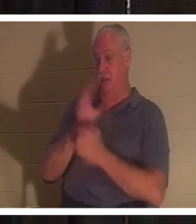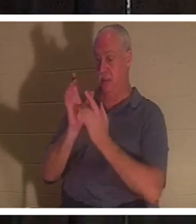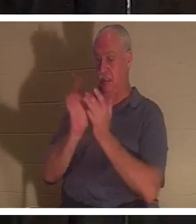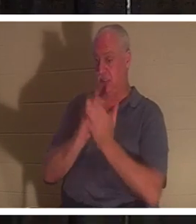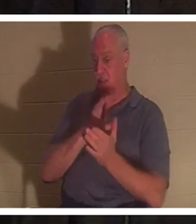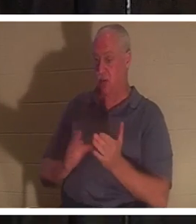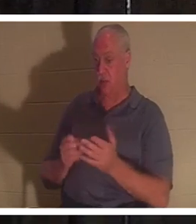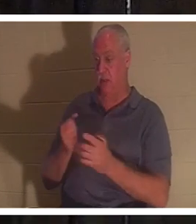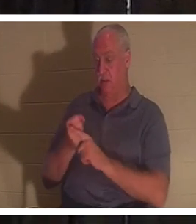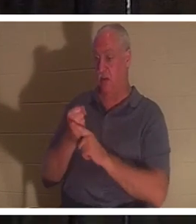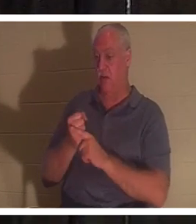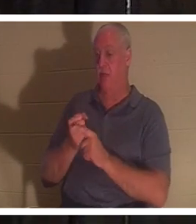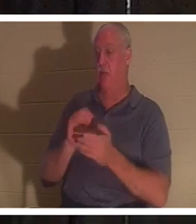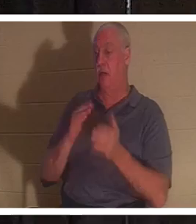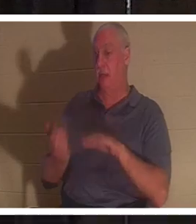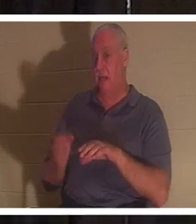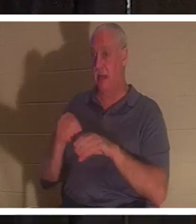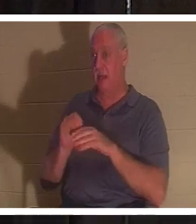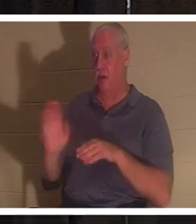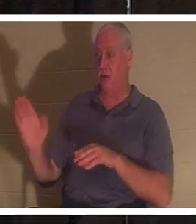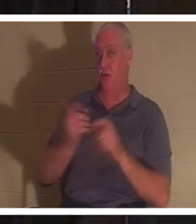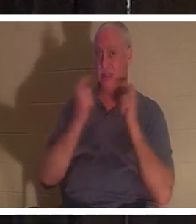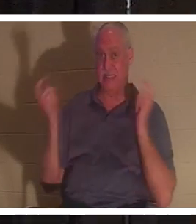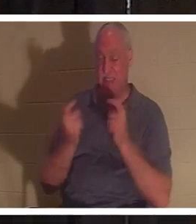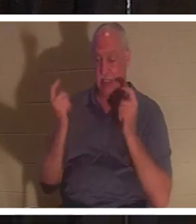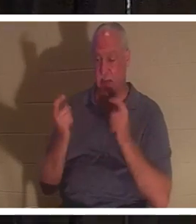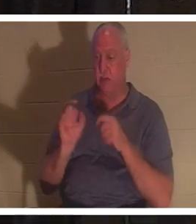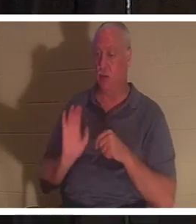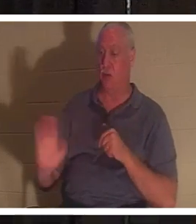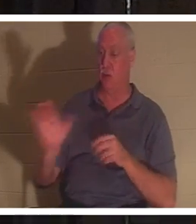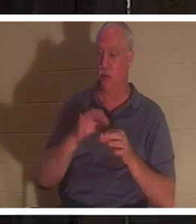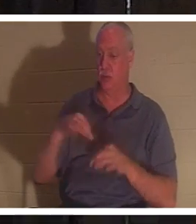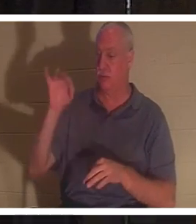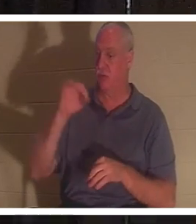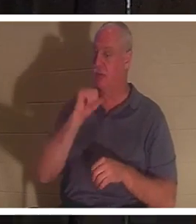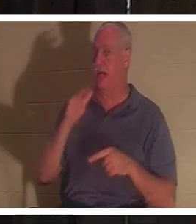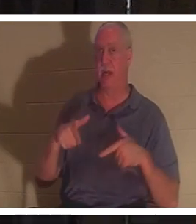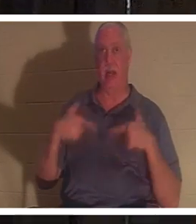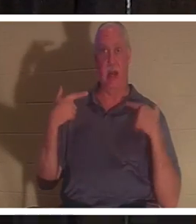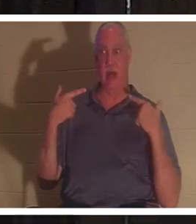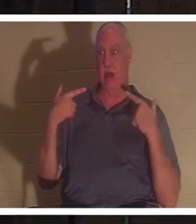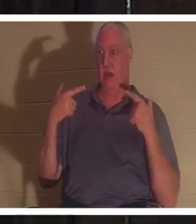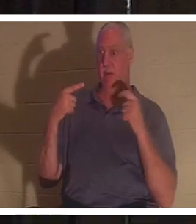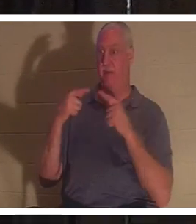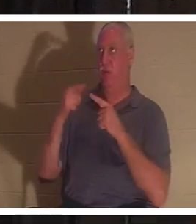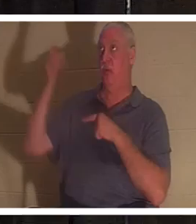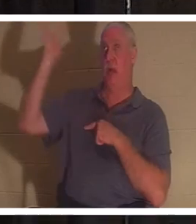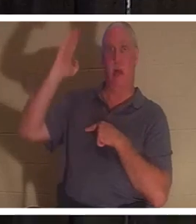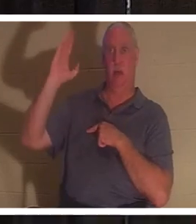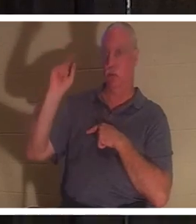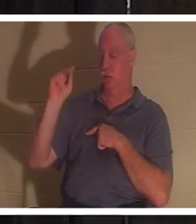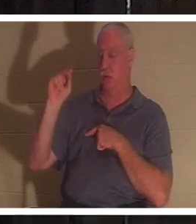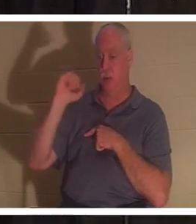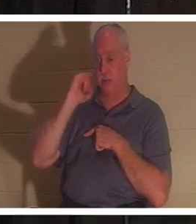罪と罪の中で死んでいた、と聖書は述べています。あなたの霊は神に対して生きていませんでした、そして、もしあなたが神に対して生きていなかったら、